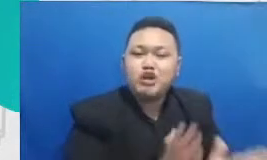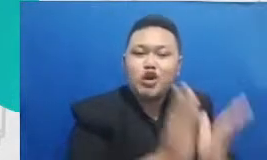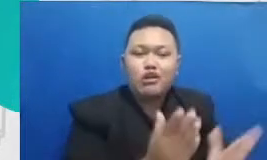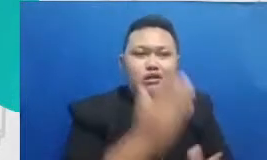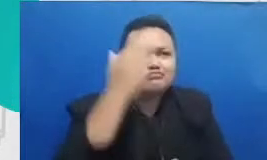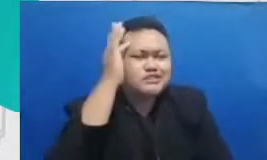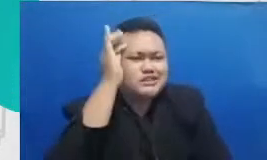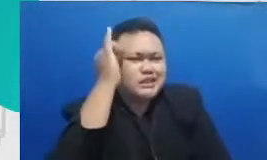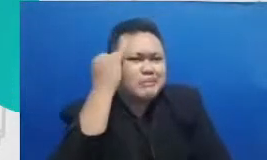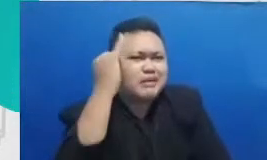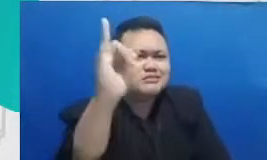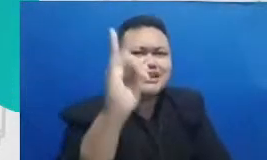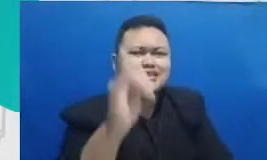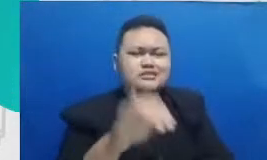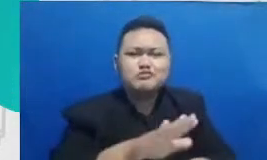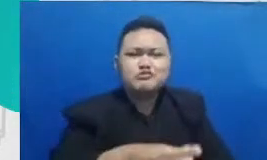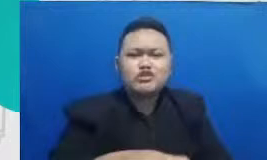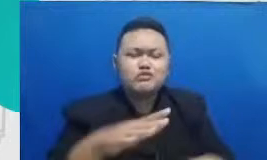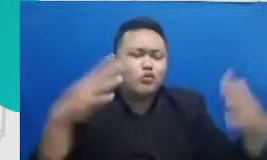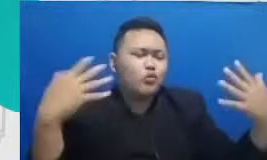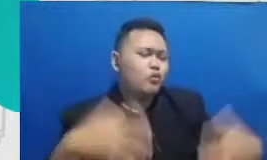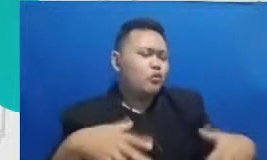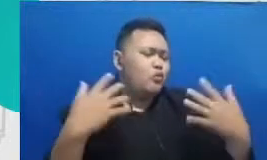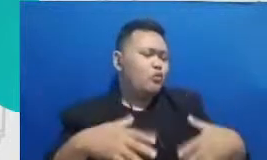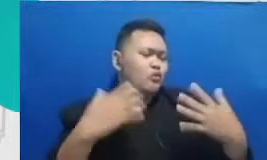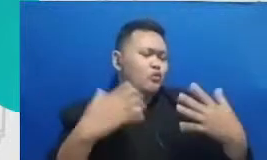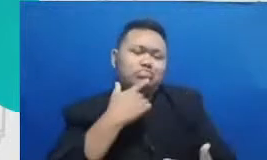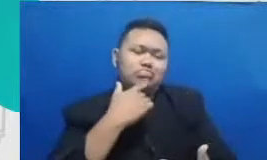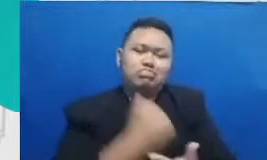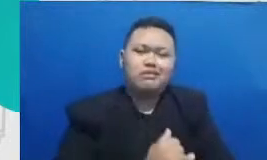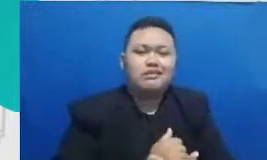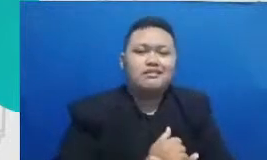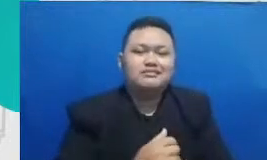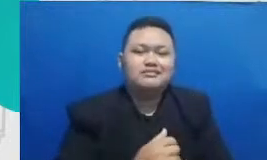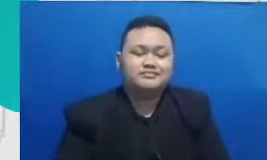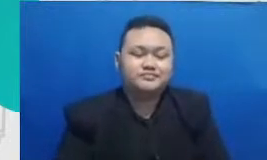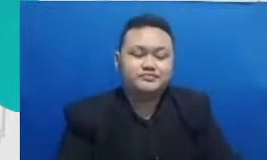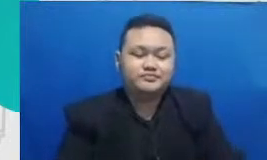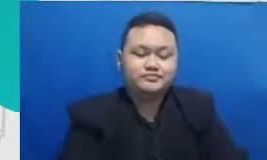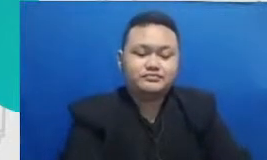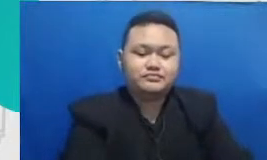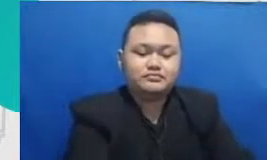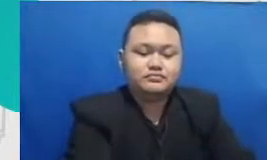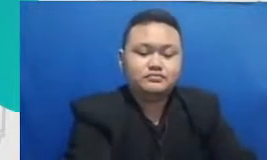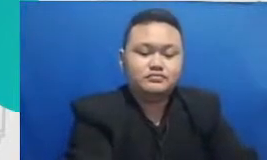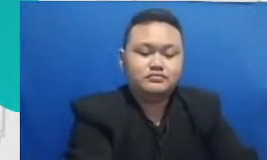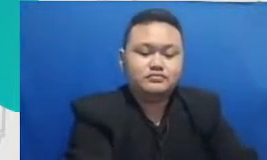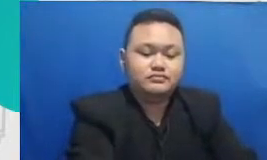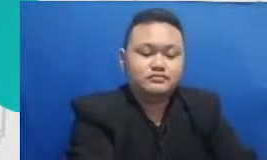juga menjadi luar biasa penting dan karenanya guru juga harus punya kemampuan itu guru juga harus